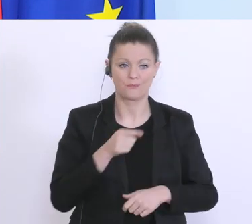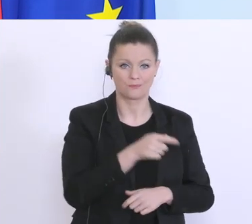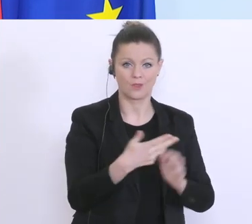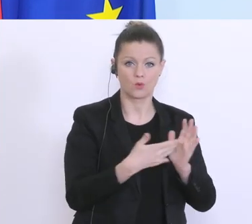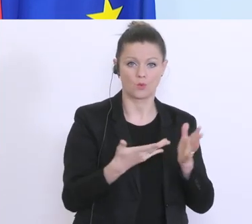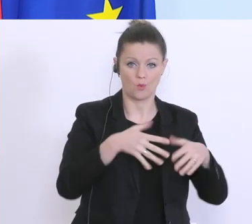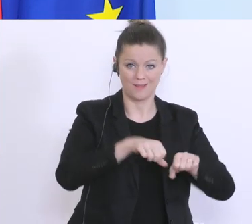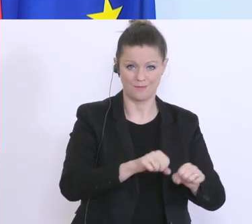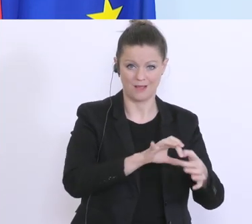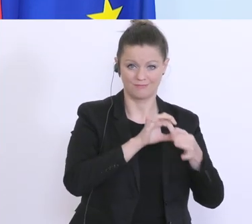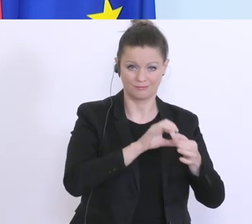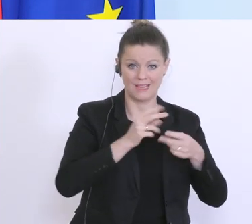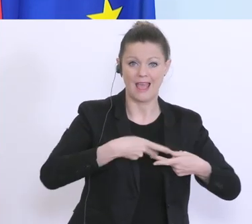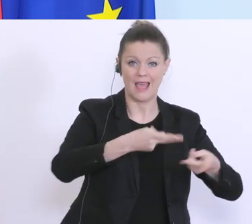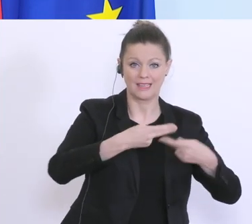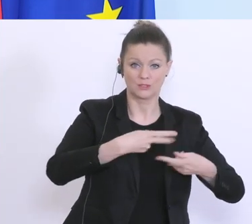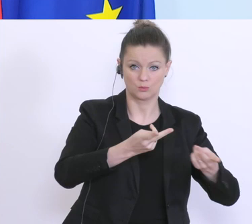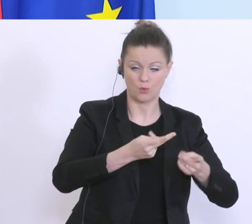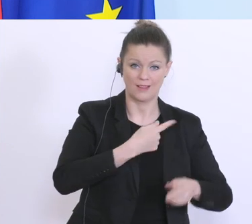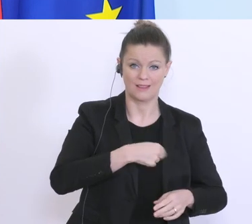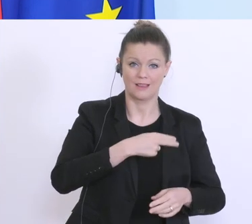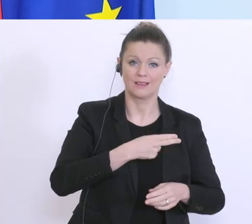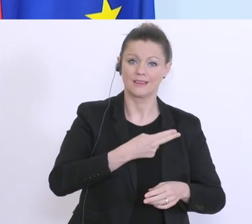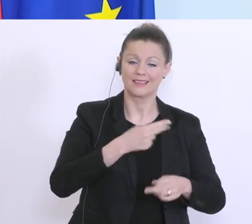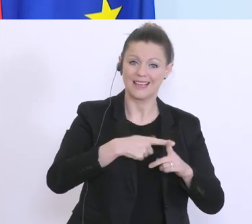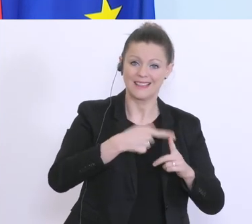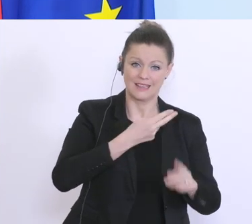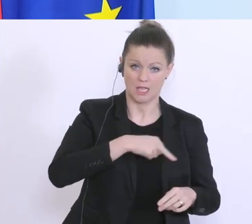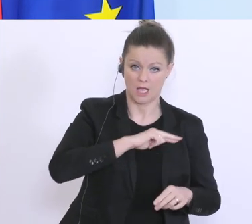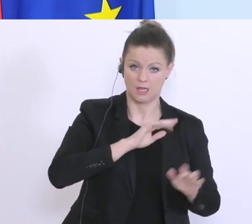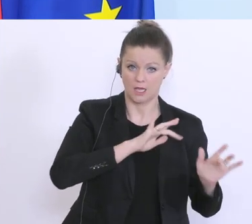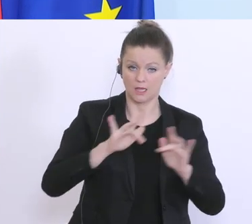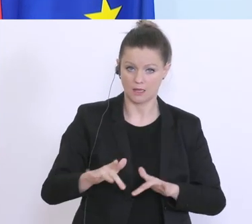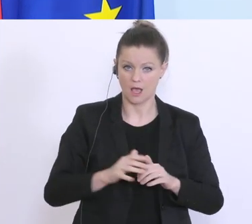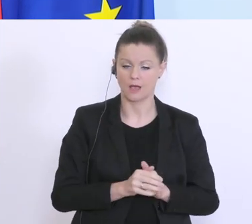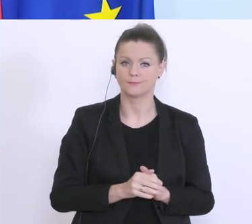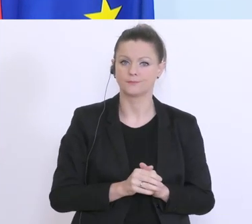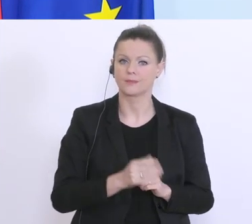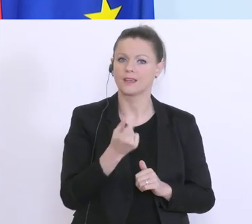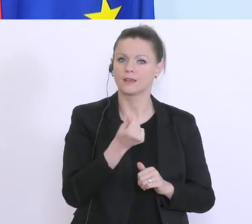für Exportkreditgarantien beispielsweise. Hier haben wir die Mittel, um zusätzlich 2 Milliarden